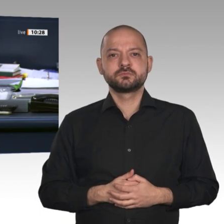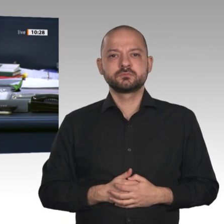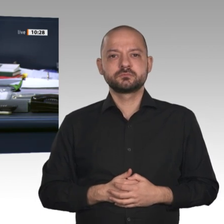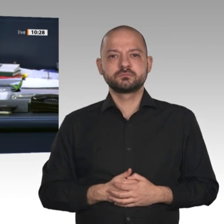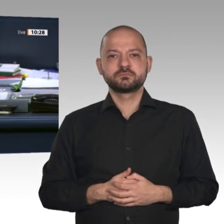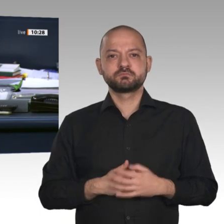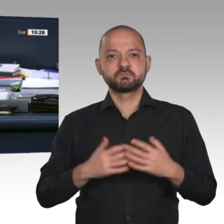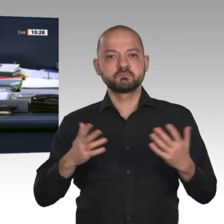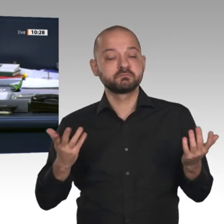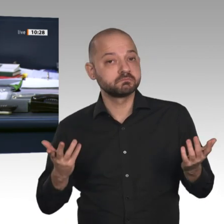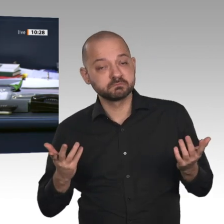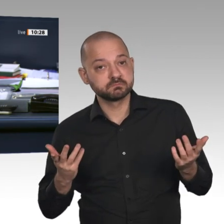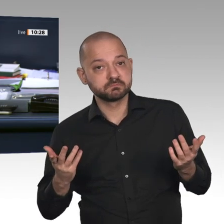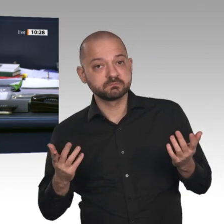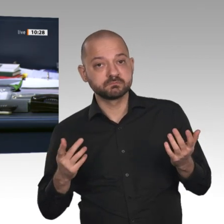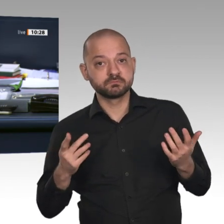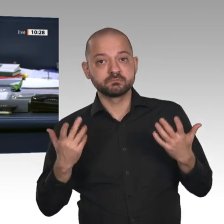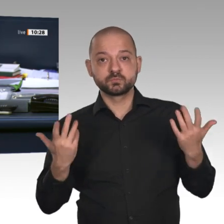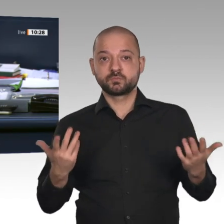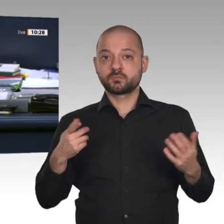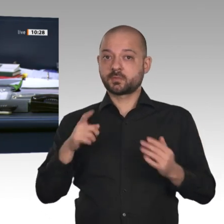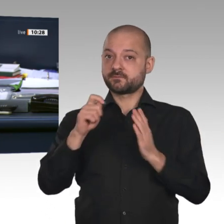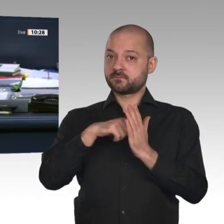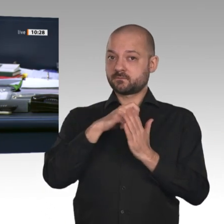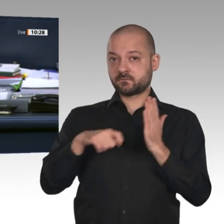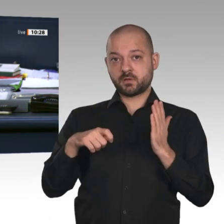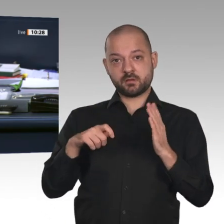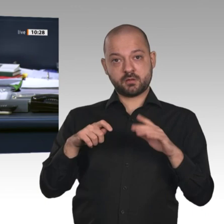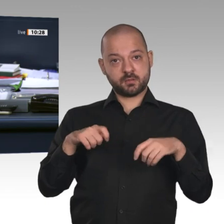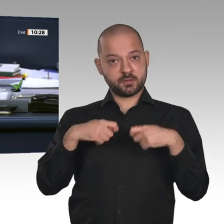Also wenn hier die Feststellung des Wahlergebnisses bezweifelt wird, dann lasse ich noch mal